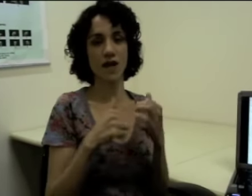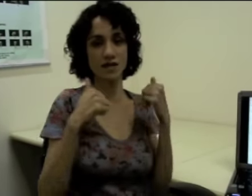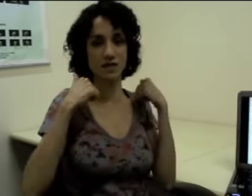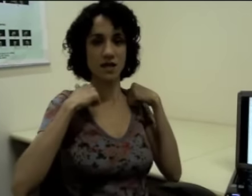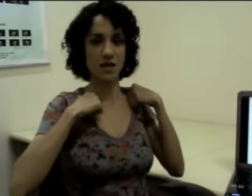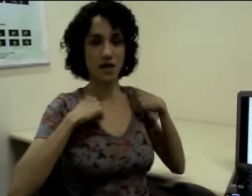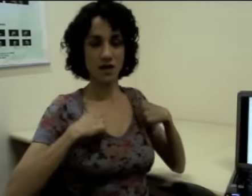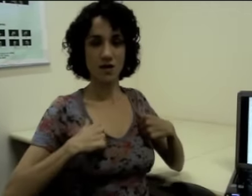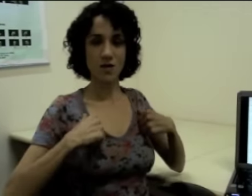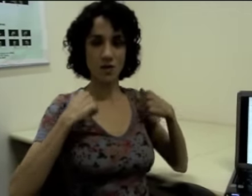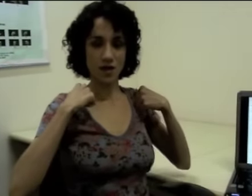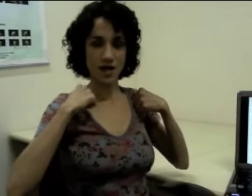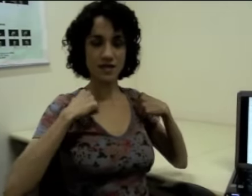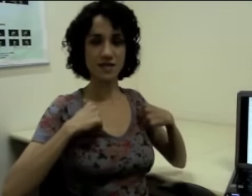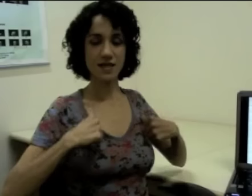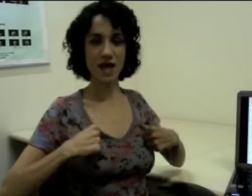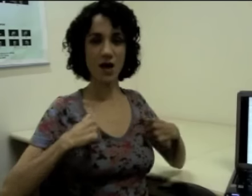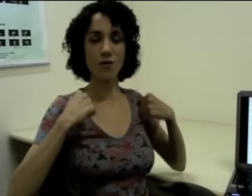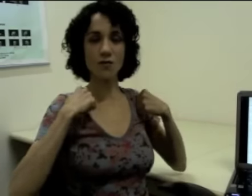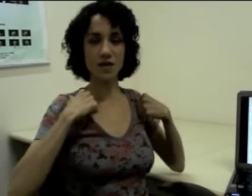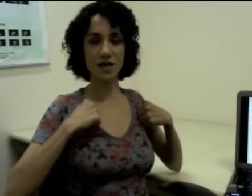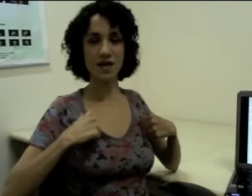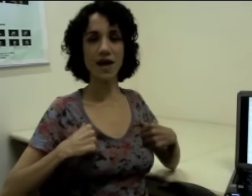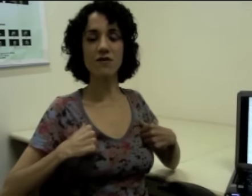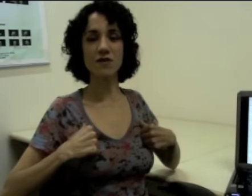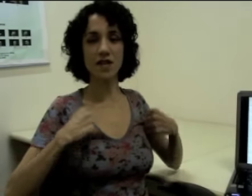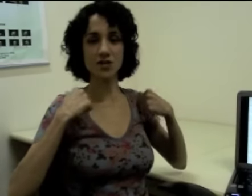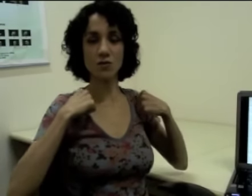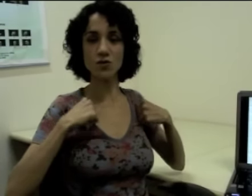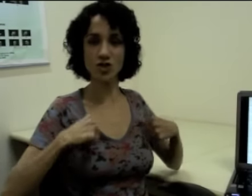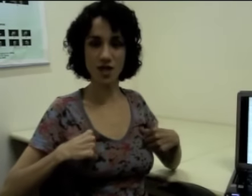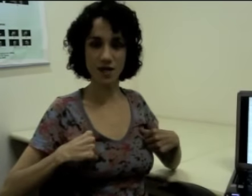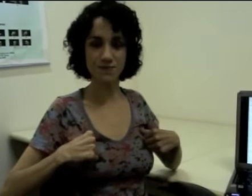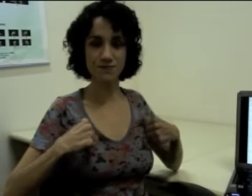ele faz esse sinal que é referente à mochila. (sinalização)